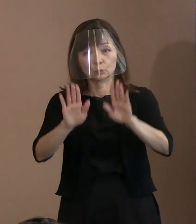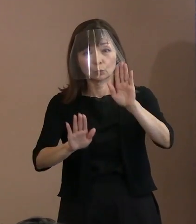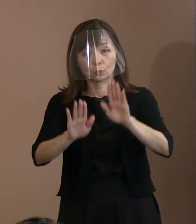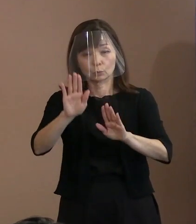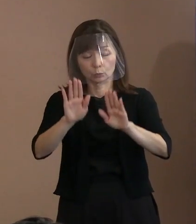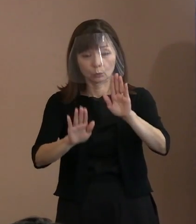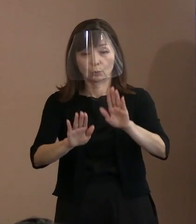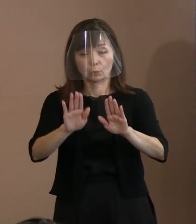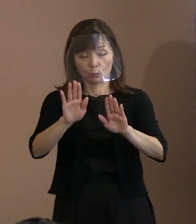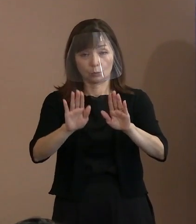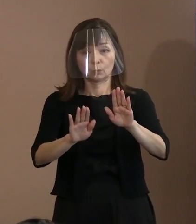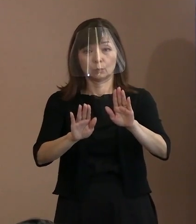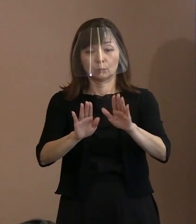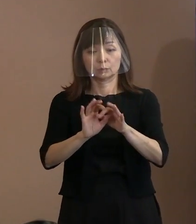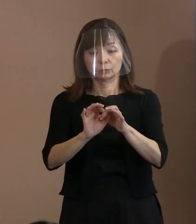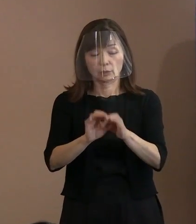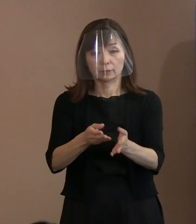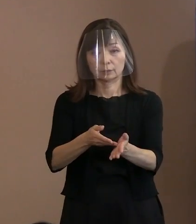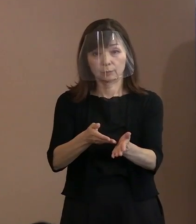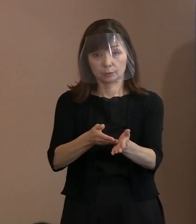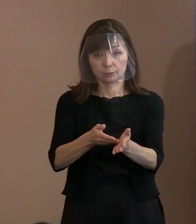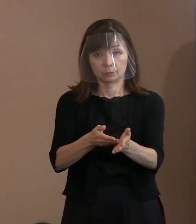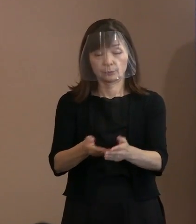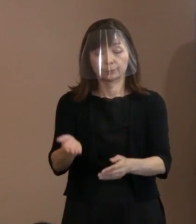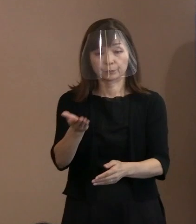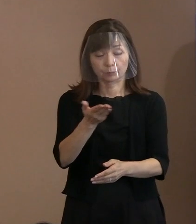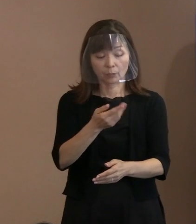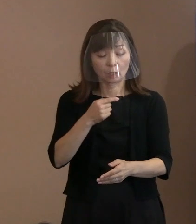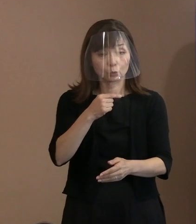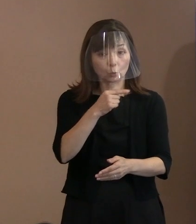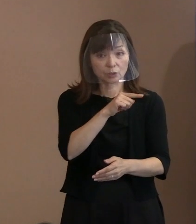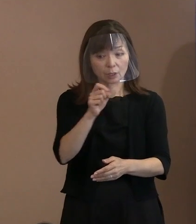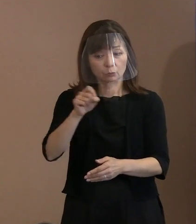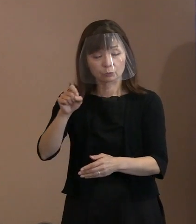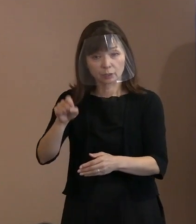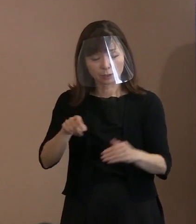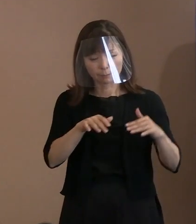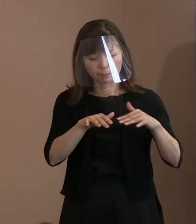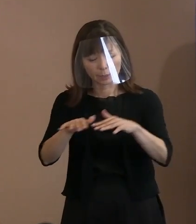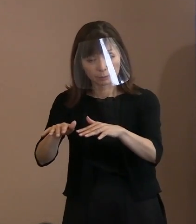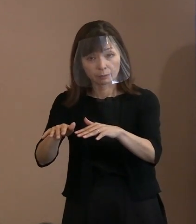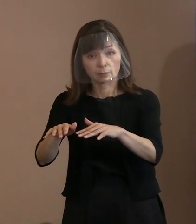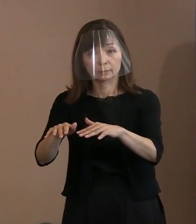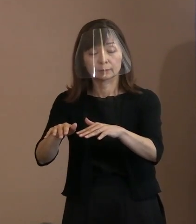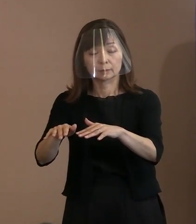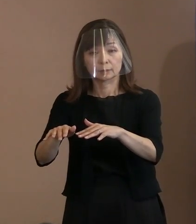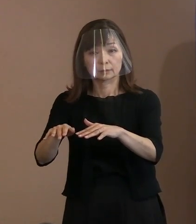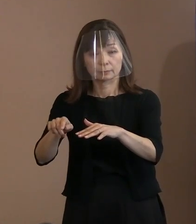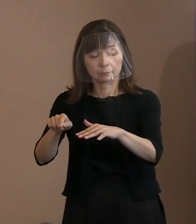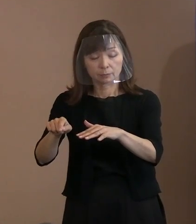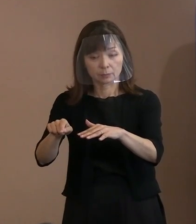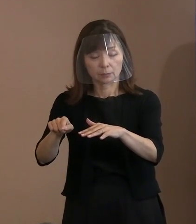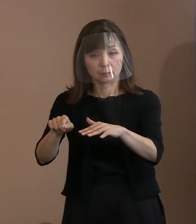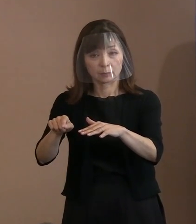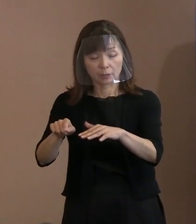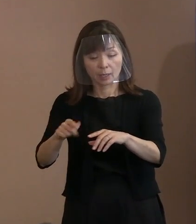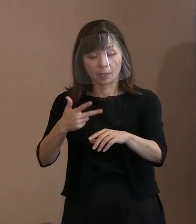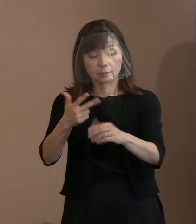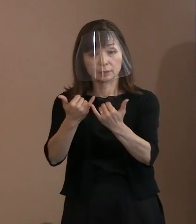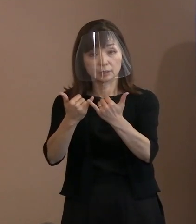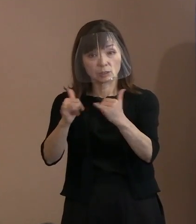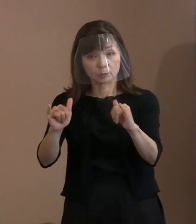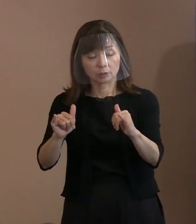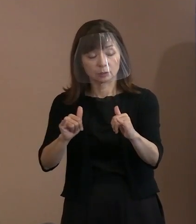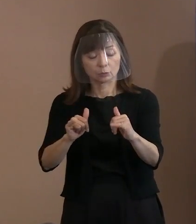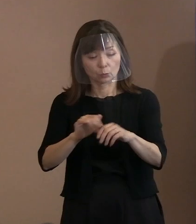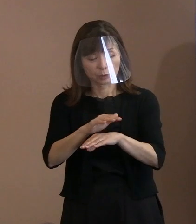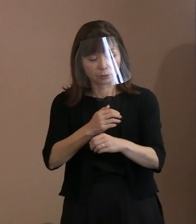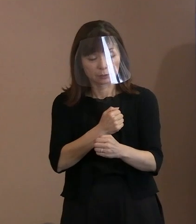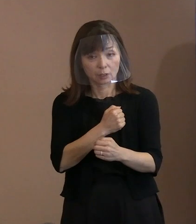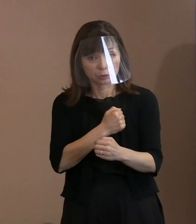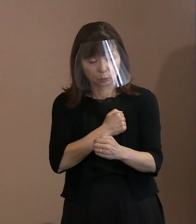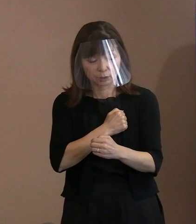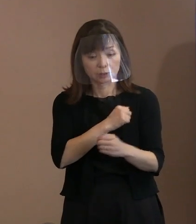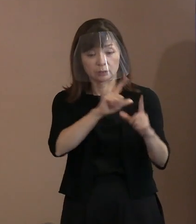次に､ロシアによるウクライナ侵攻によって 罪のない市民の命や日常が奪われている中で､